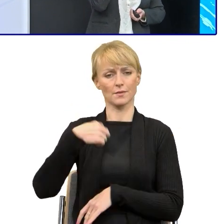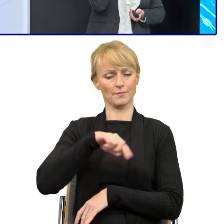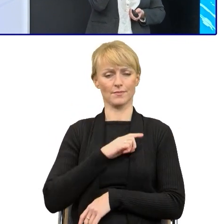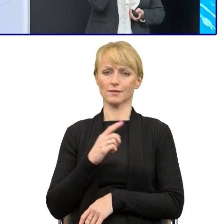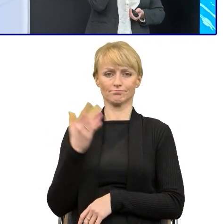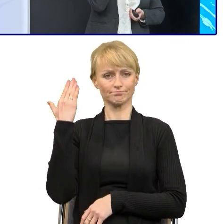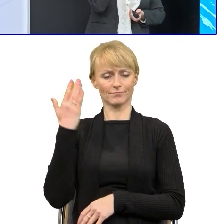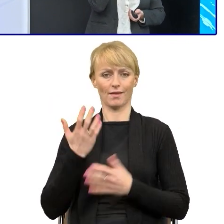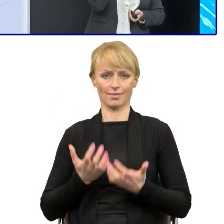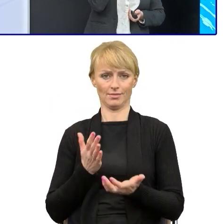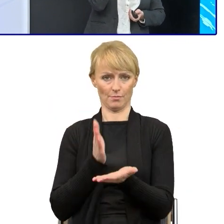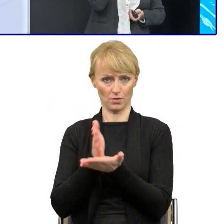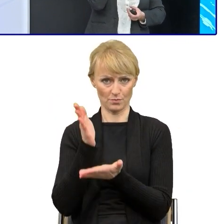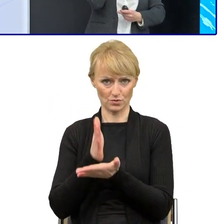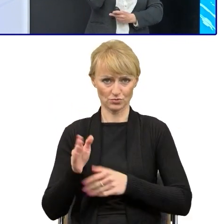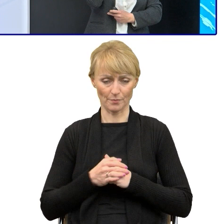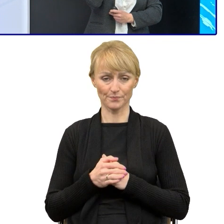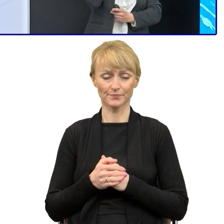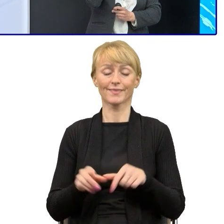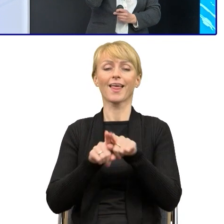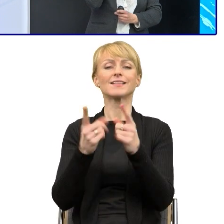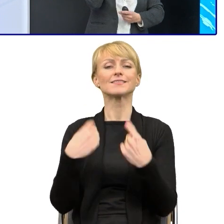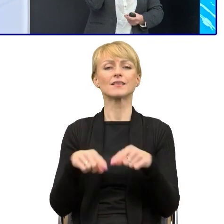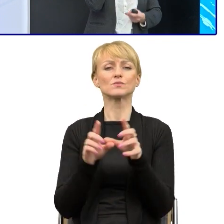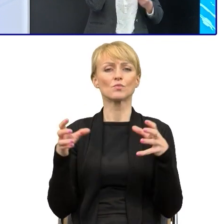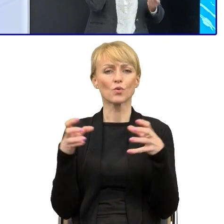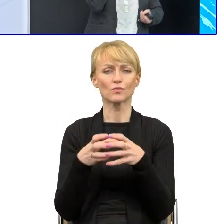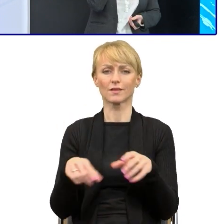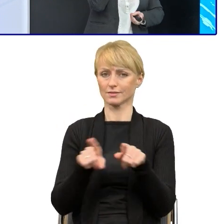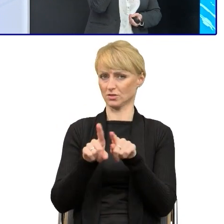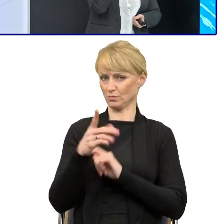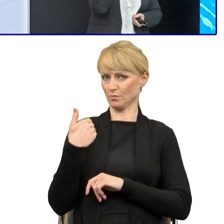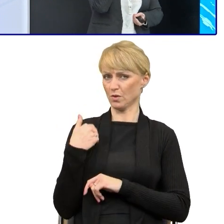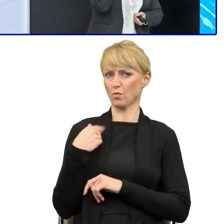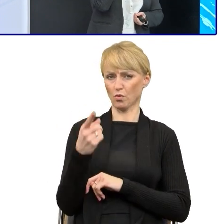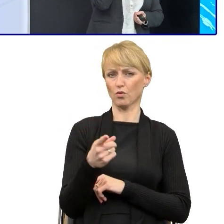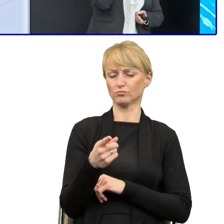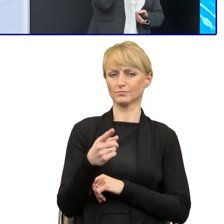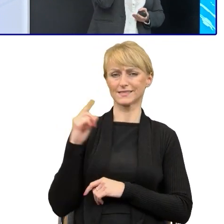Natomiast w ramach też tego zespołu zorganizowałam cykl szkoleń dla pracowników zajmujących się funduszami.